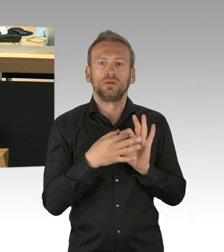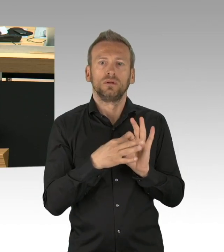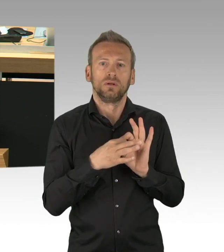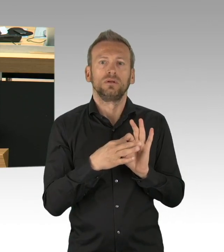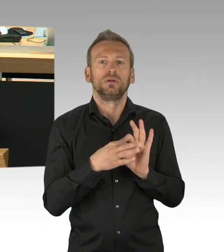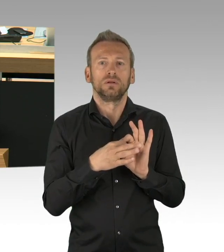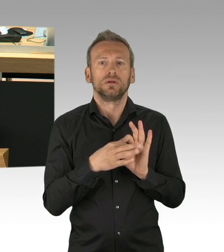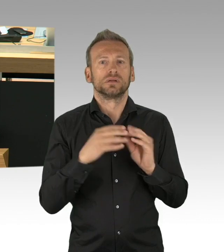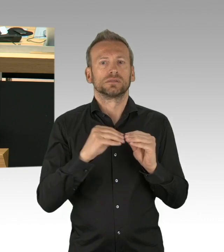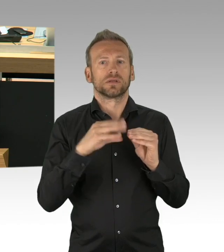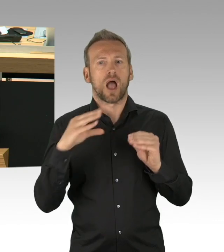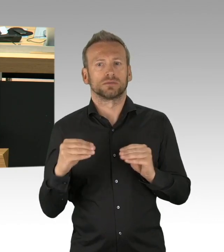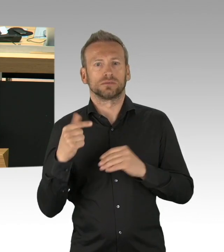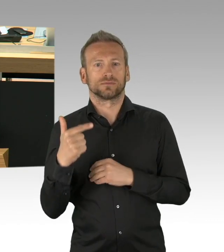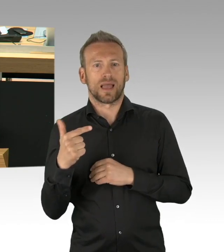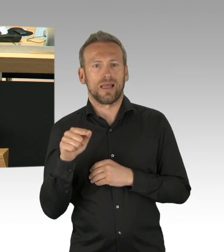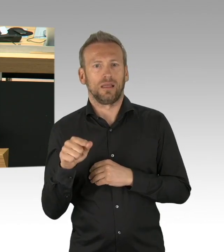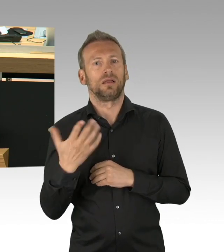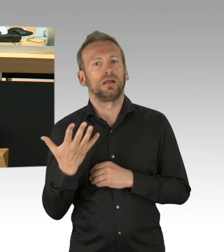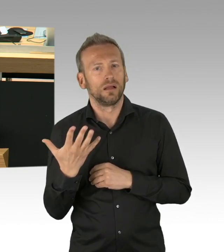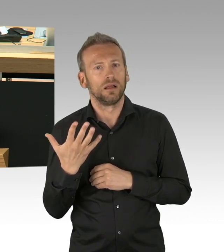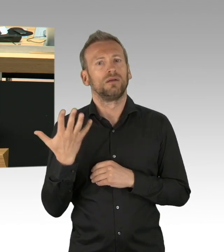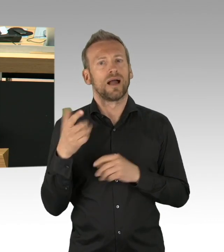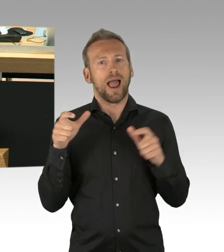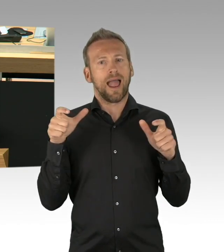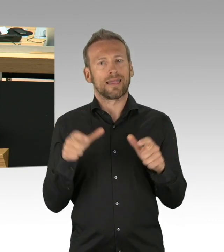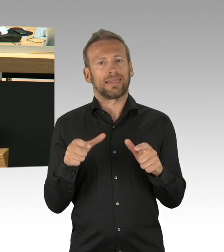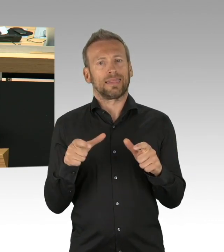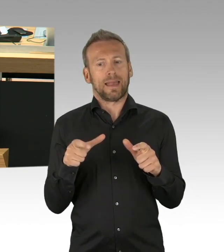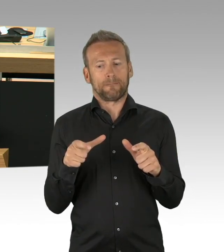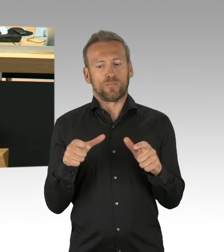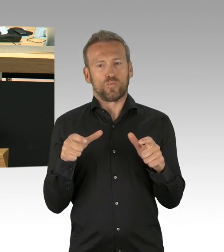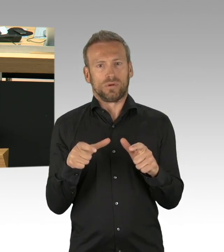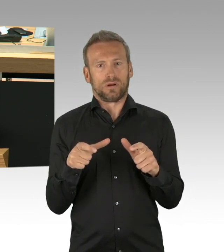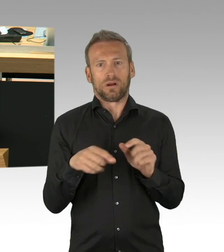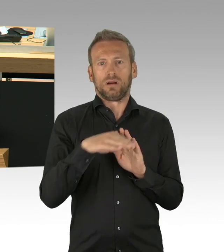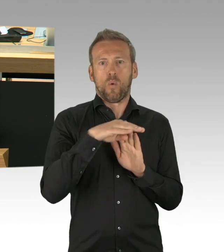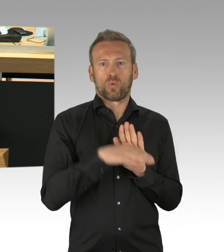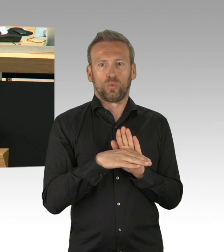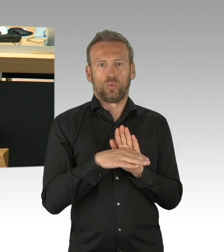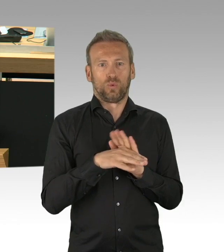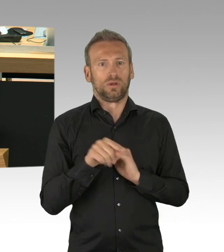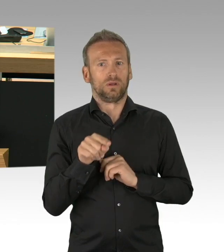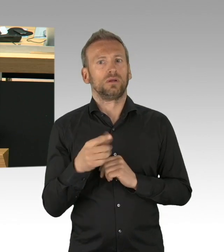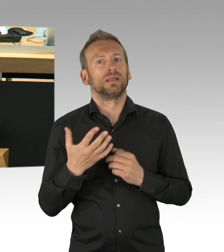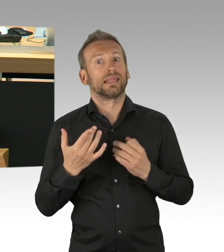dass Rechtsverordnungen unverzüglich vorzulegen sind. Wir erleben in unserem Land momentan die Situation, dass die exekutiven Rechtsverordnungen erlässt